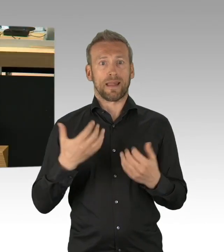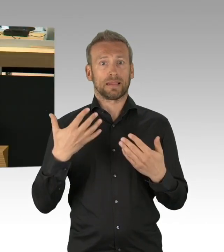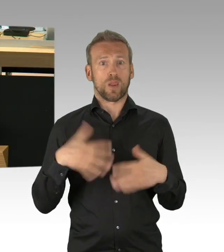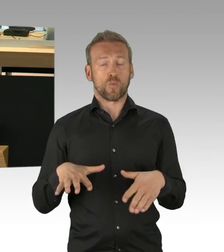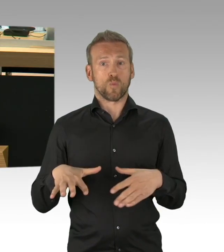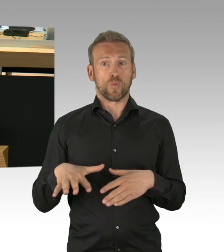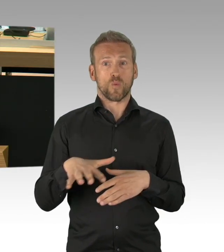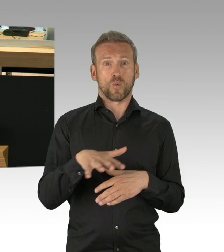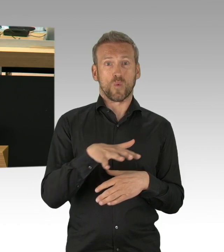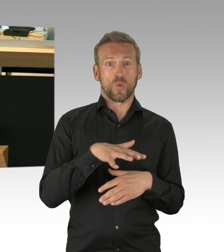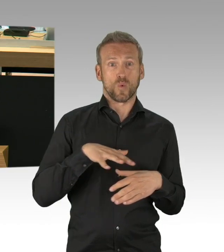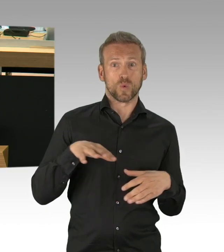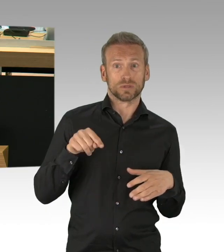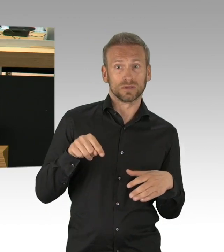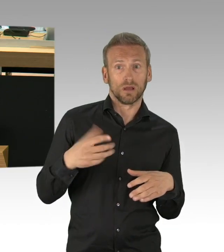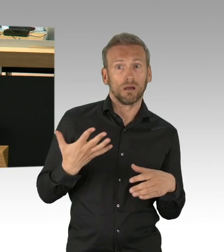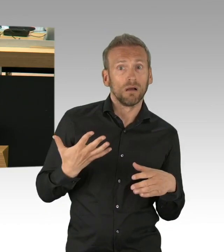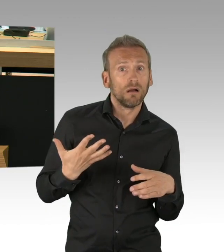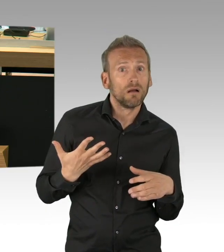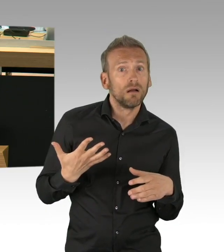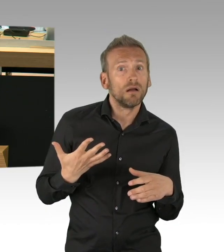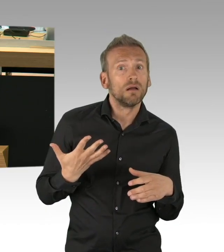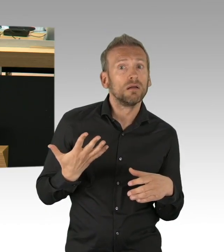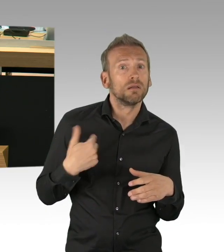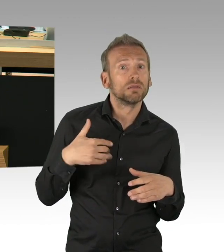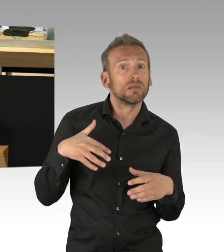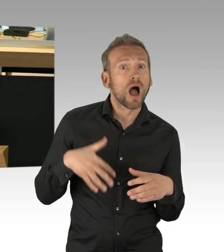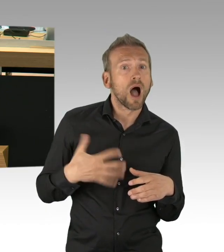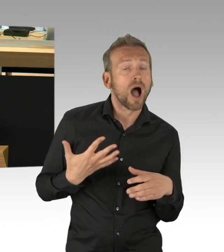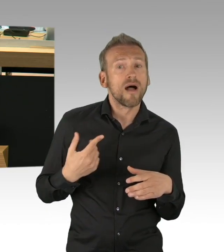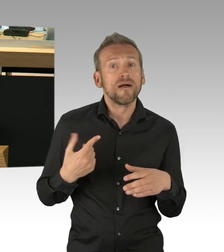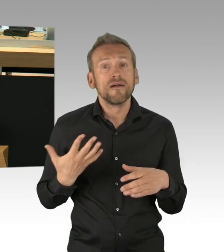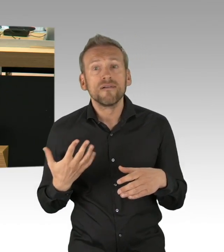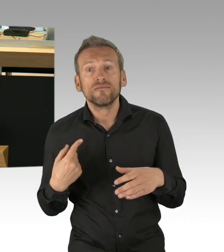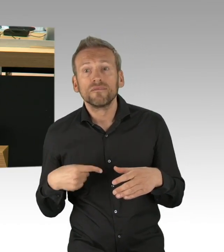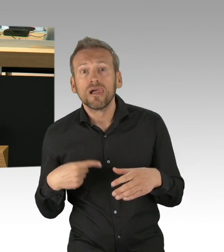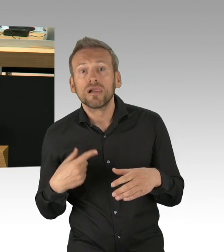von einem zu erwartenden gigantischen Schock auf dem Arbeitsmarkt. In Deutschland bis zu 3 Millionen Arbeitslose,